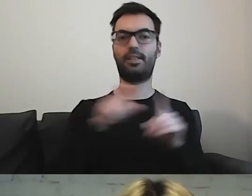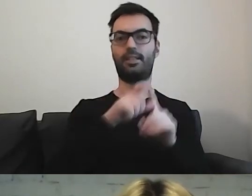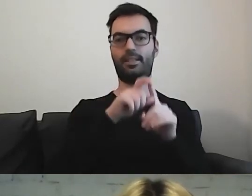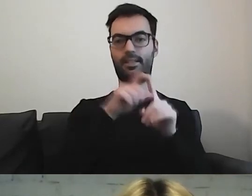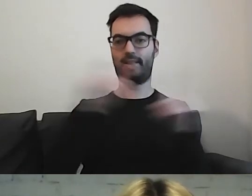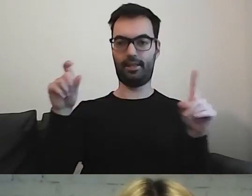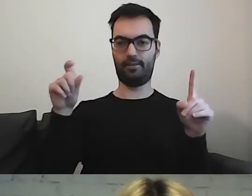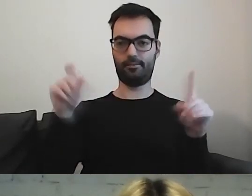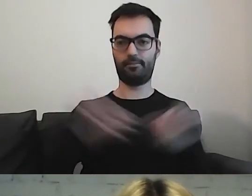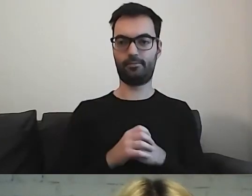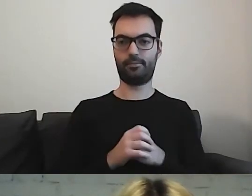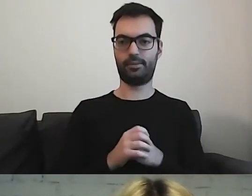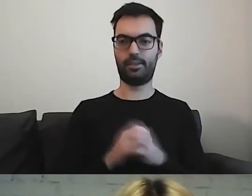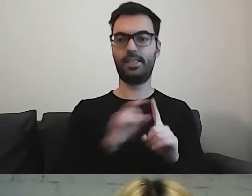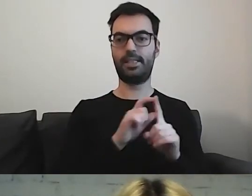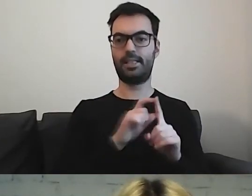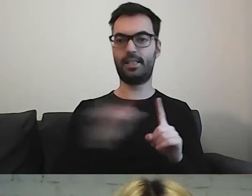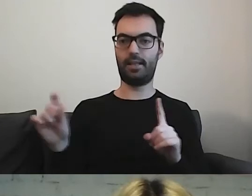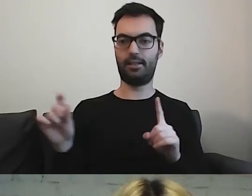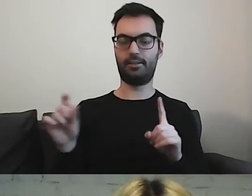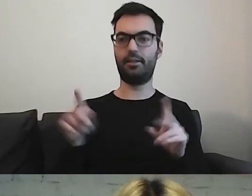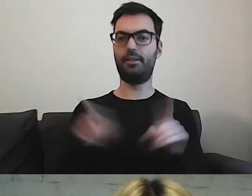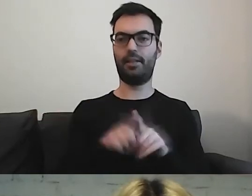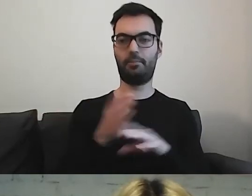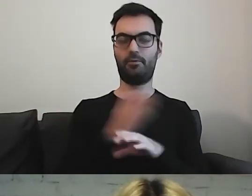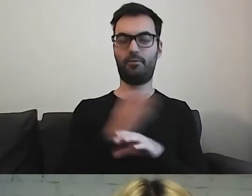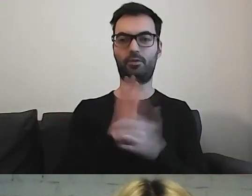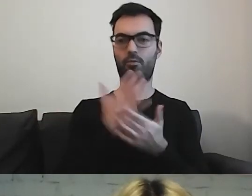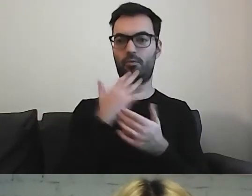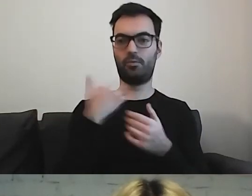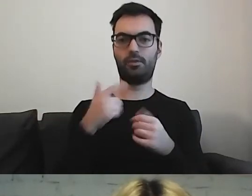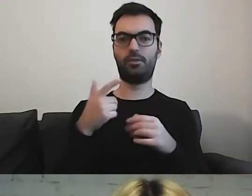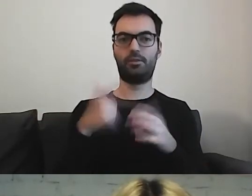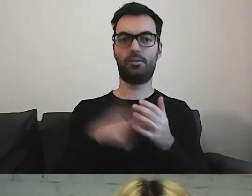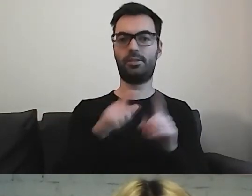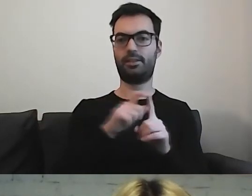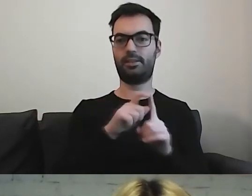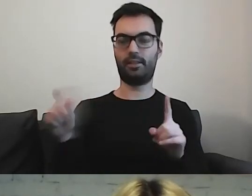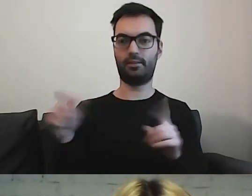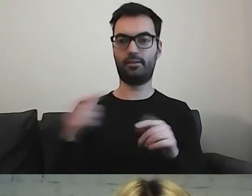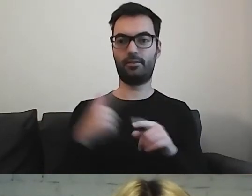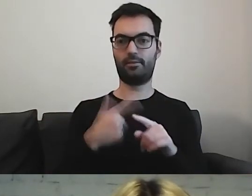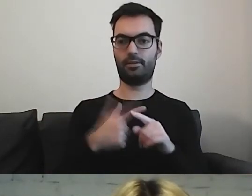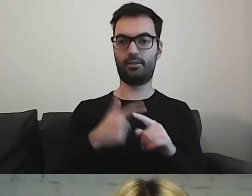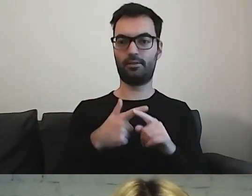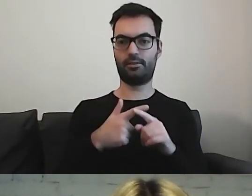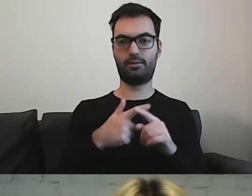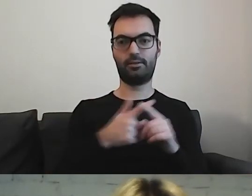Zdania, jak wcześniej było powiedziane, 20-wyrazowe,